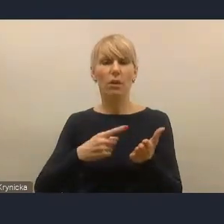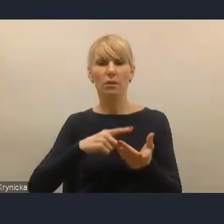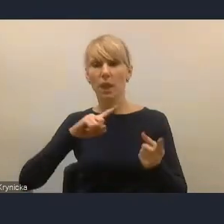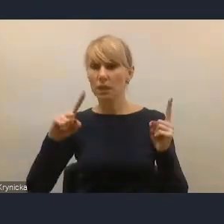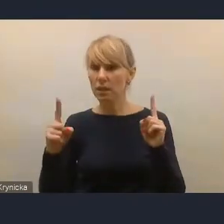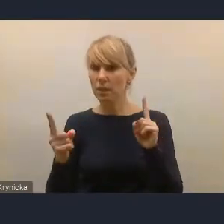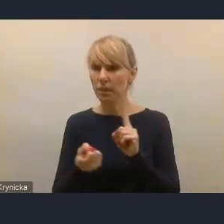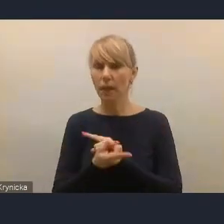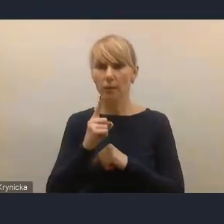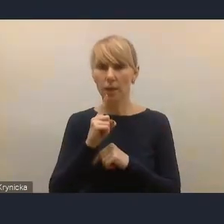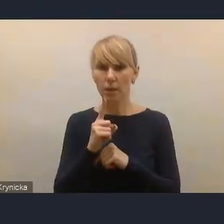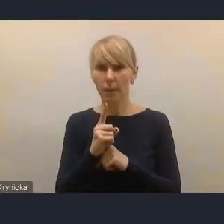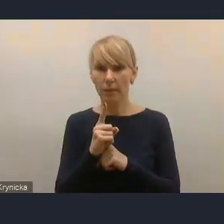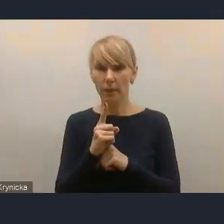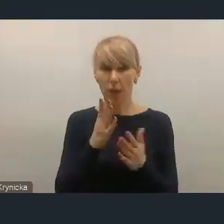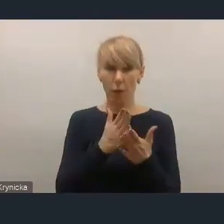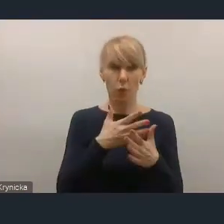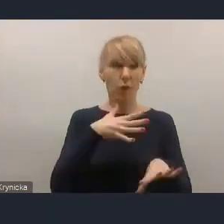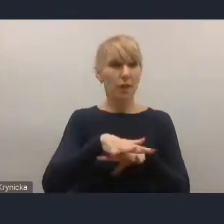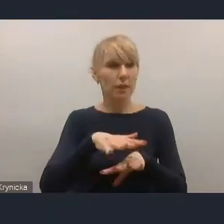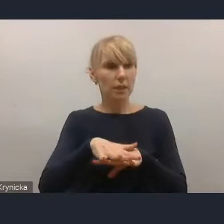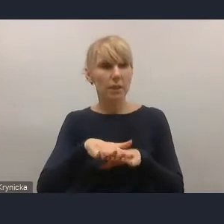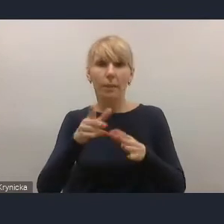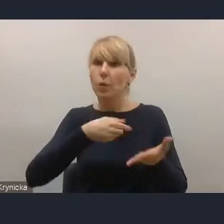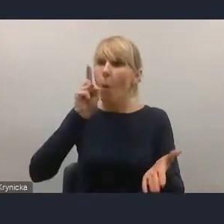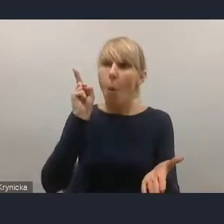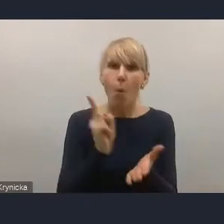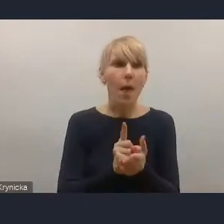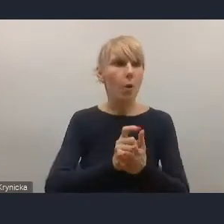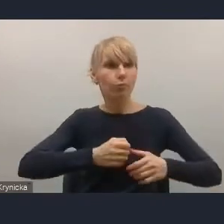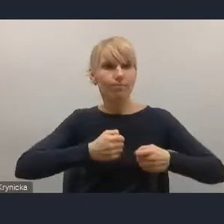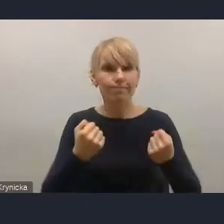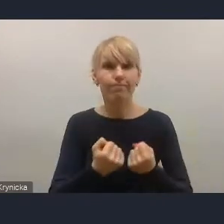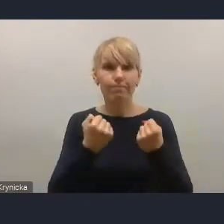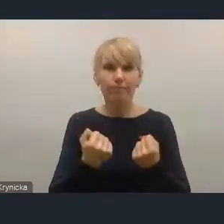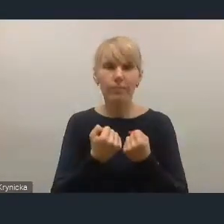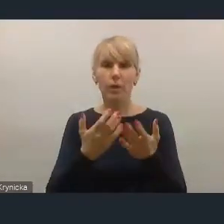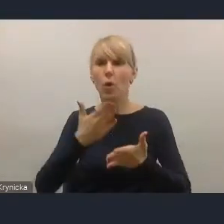że zanim się jakiś system wdrożył w rzeczywistości, był on już zmieniany.